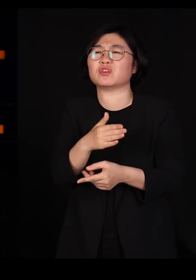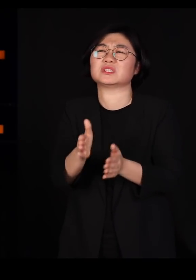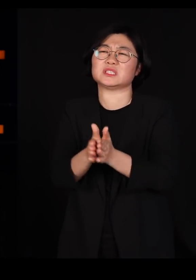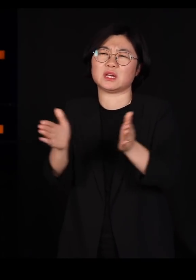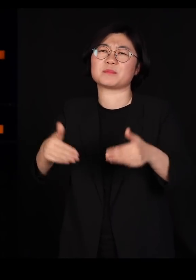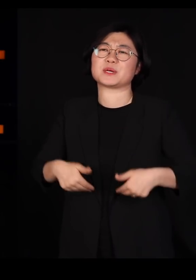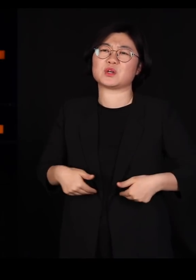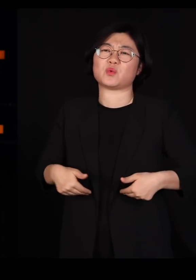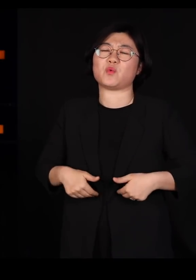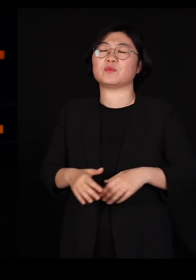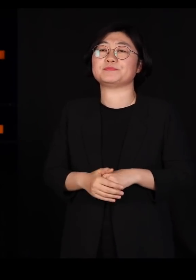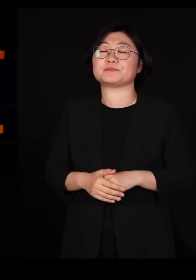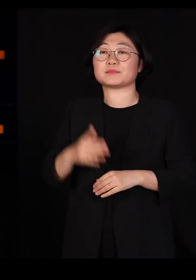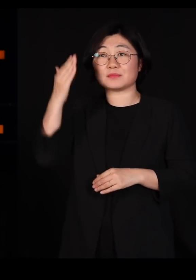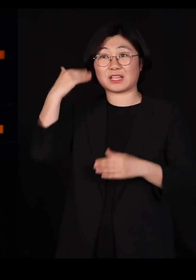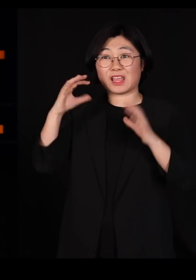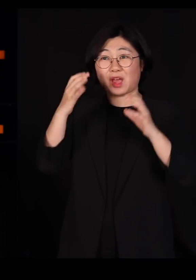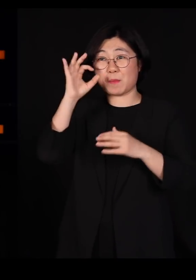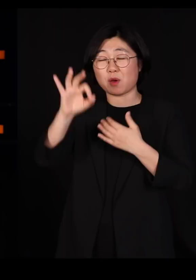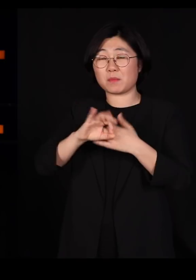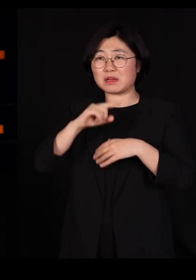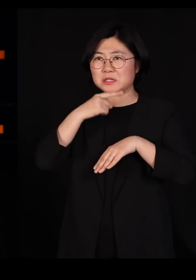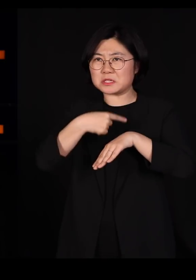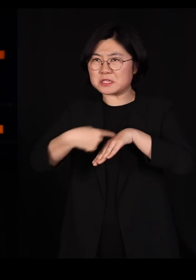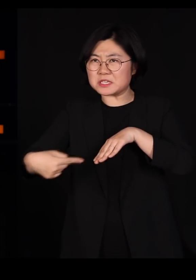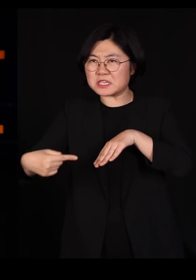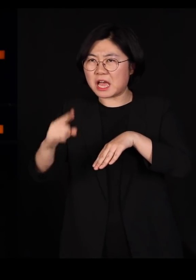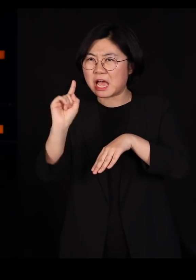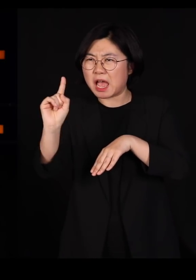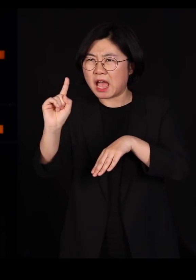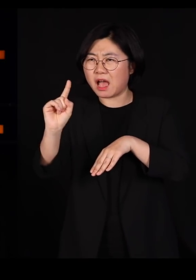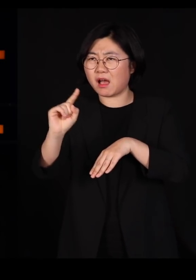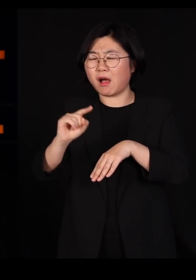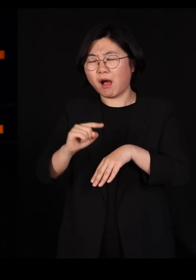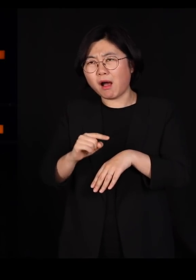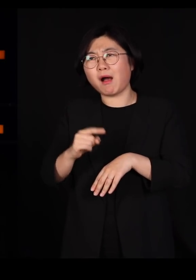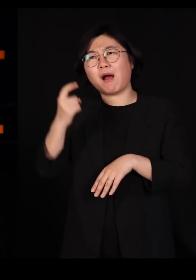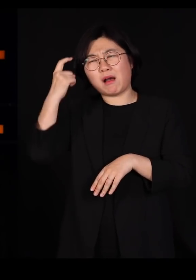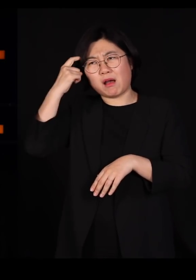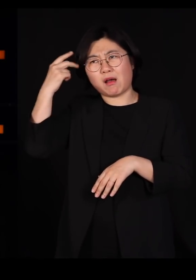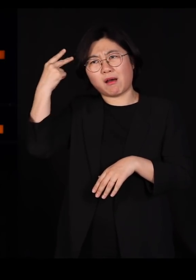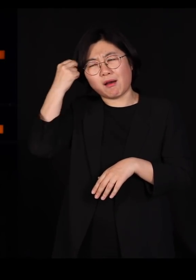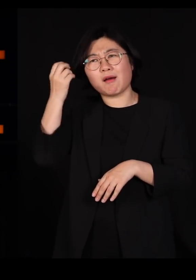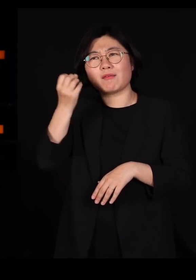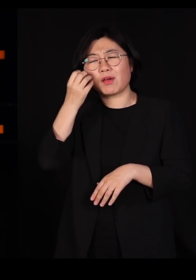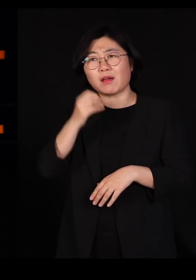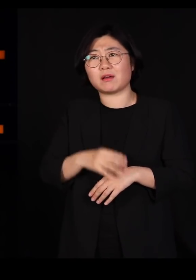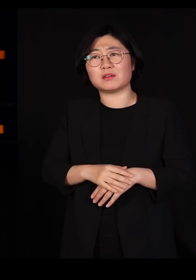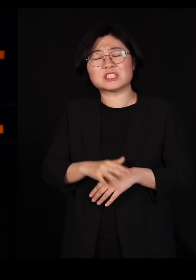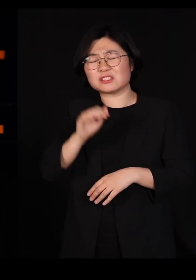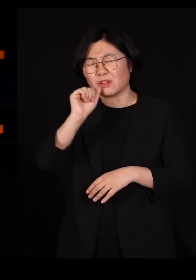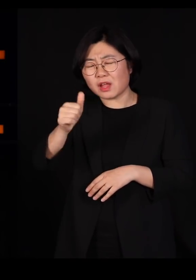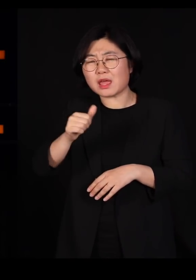우리나라 단일민족이라는 이상한 신화를 다 믿고 계신데요 절대 단일민족 아닙니다